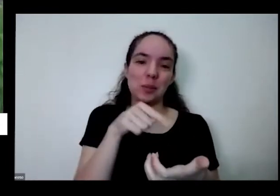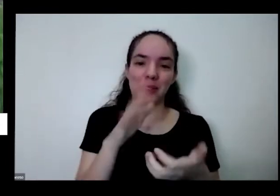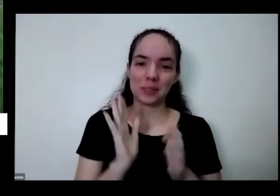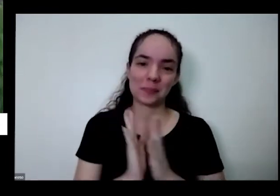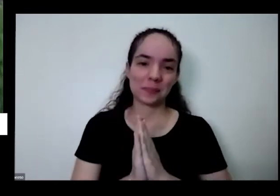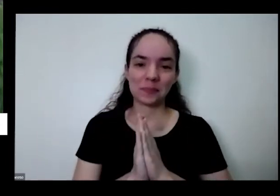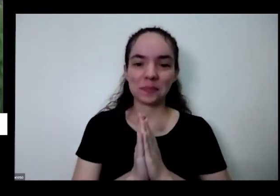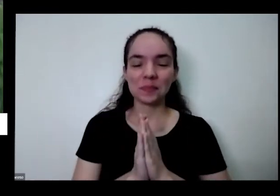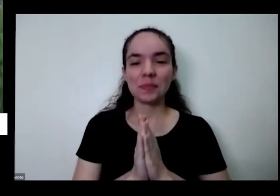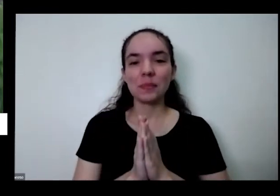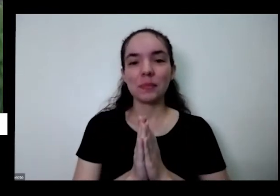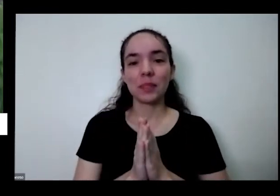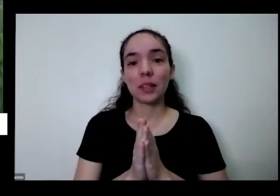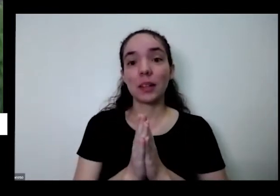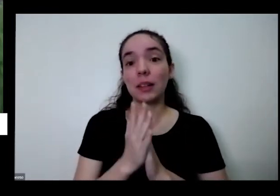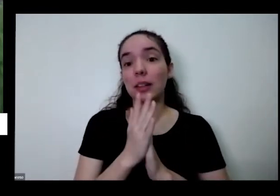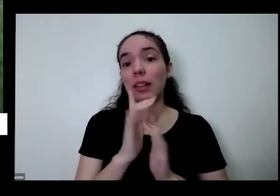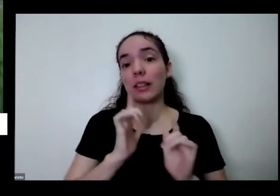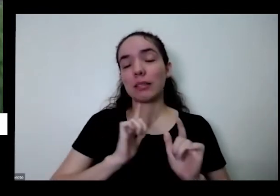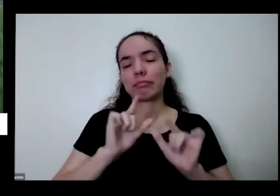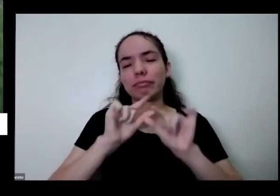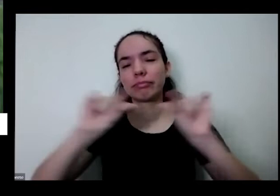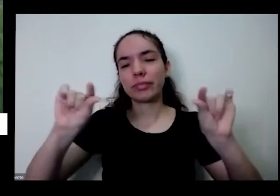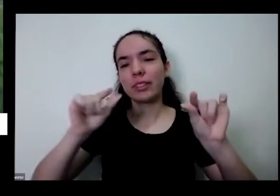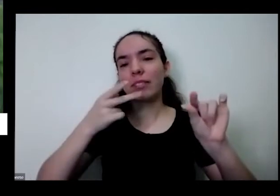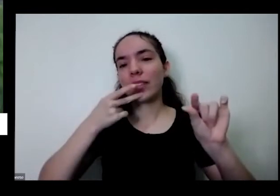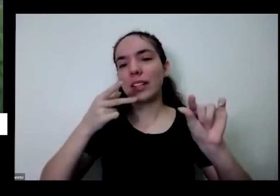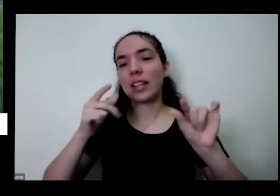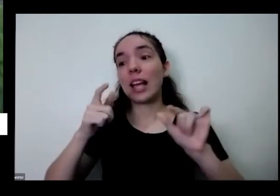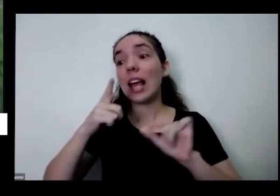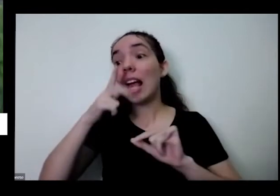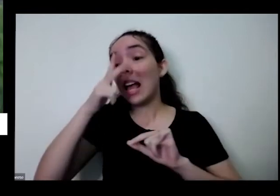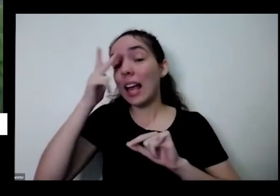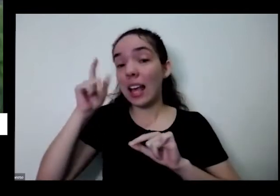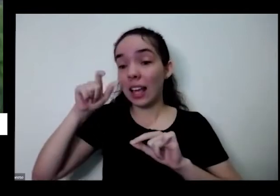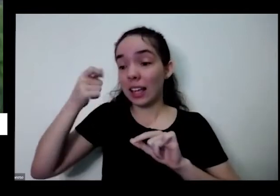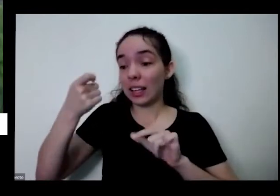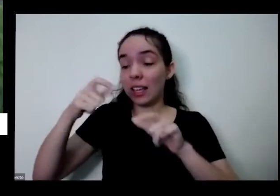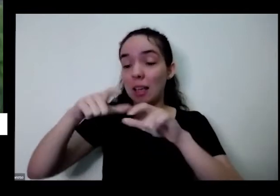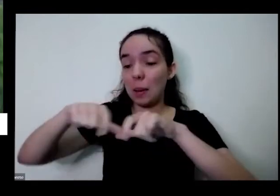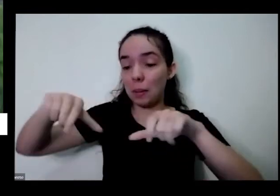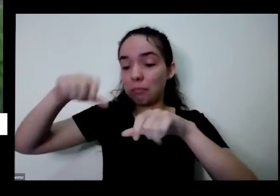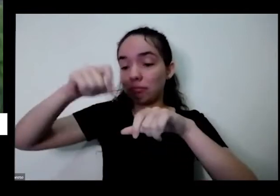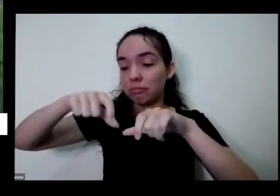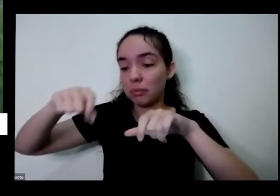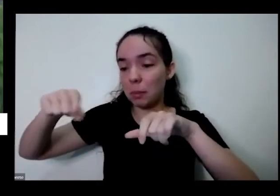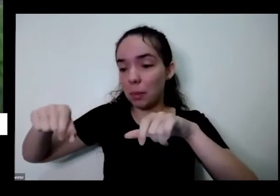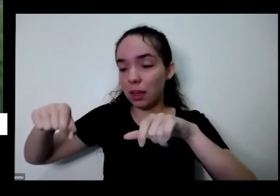que tem planta uma horta imprimir dinheiro é como se tivesse imprimindo dinheiro E aí